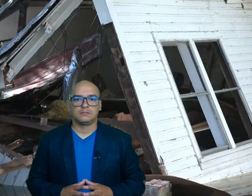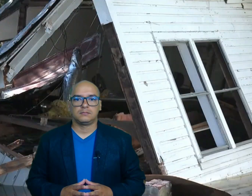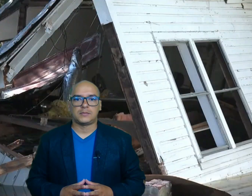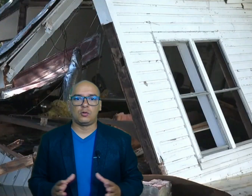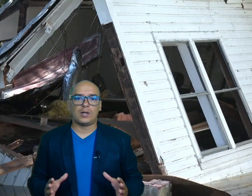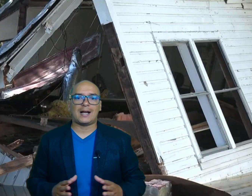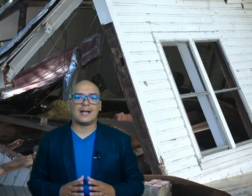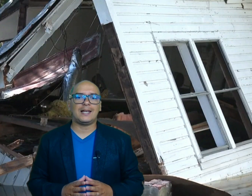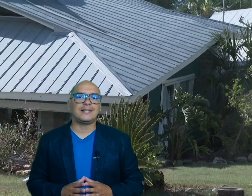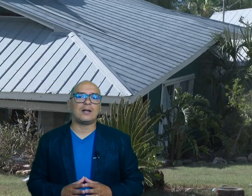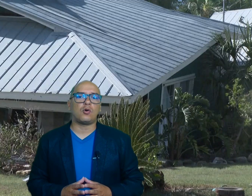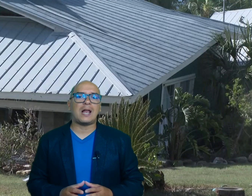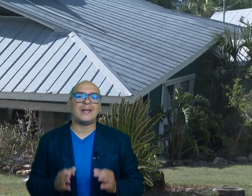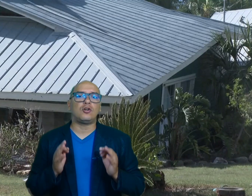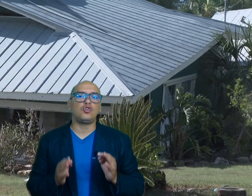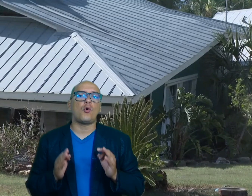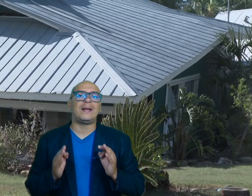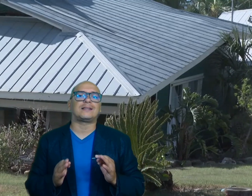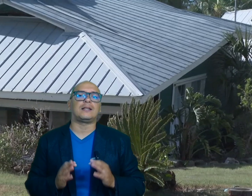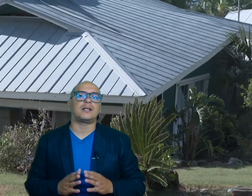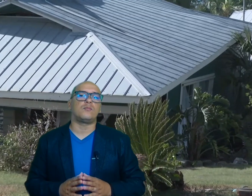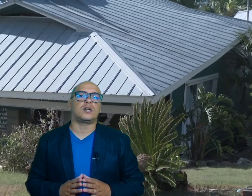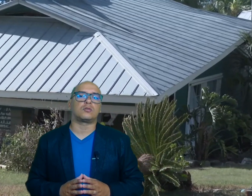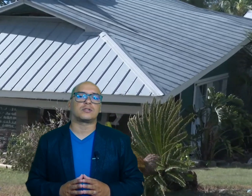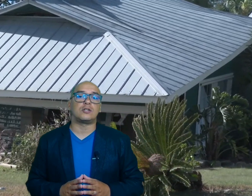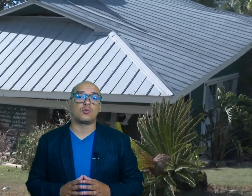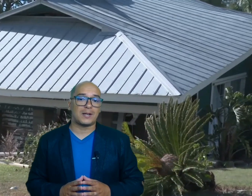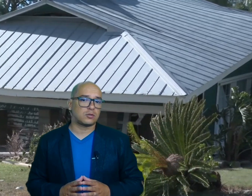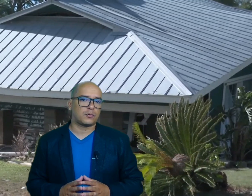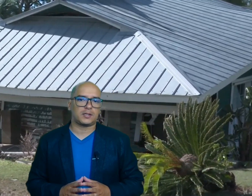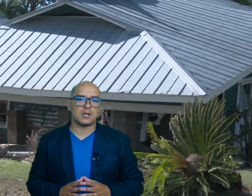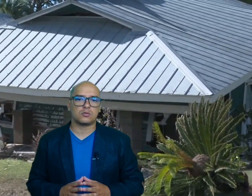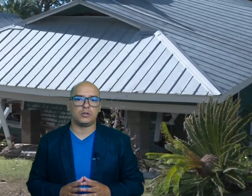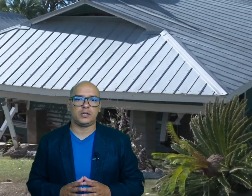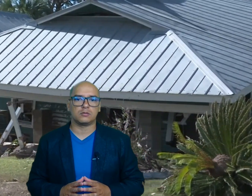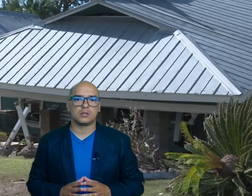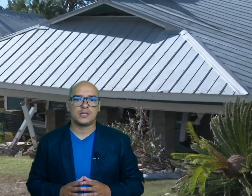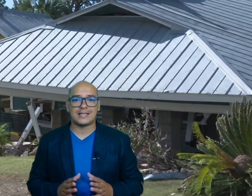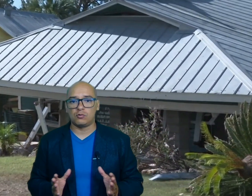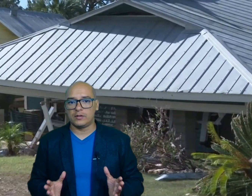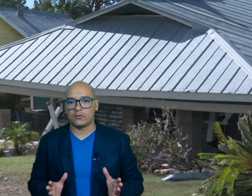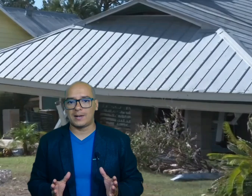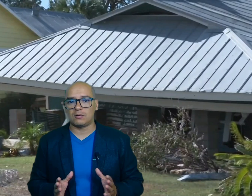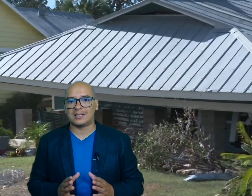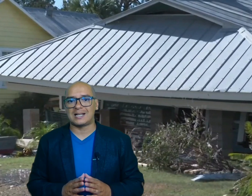el huracán helien dejó al menos 93 muertos en su paso por Estados Unidos según informaron las